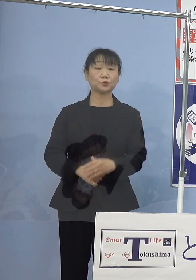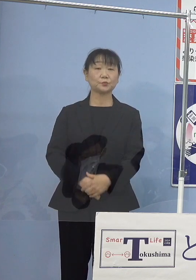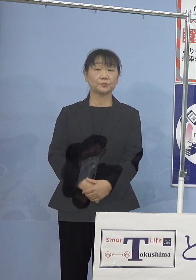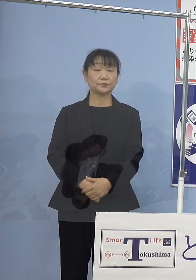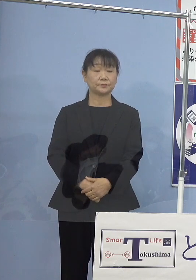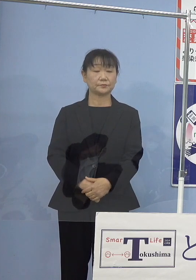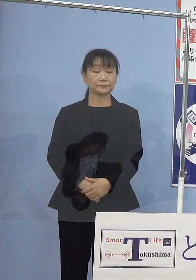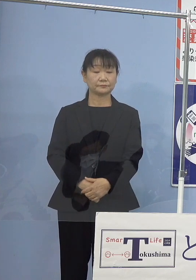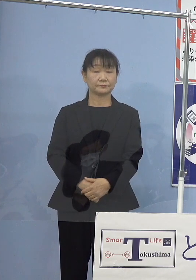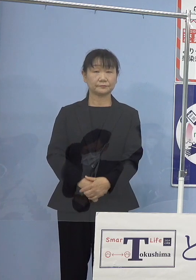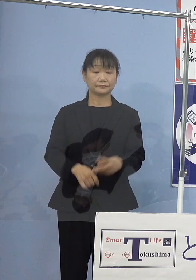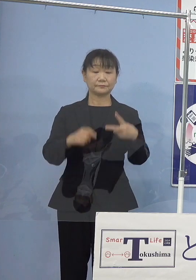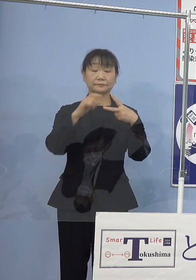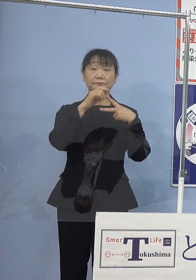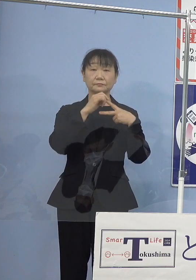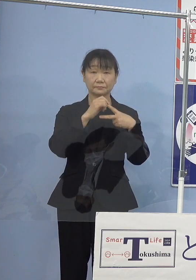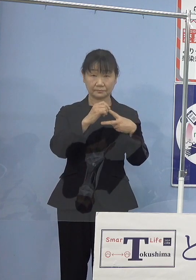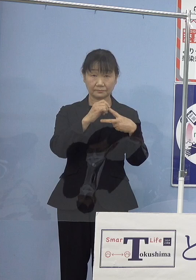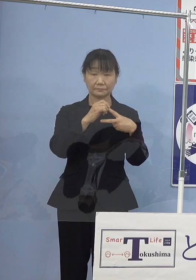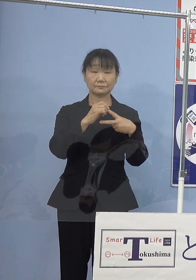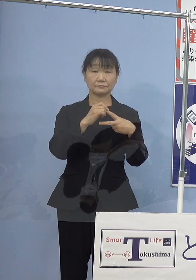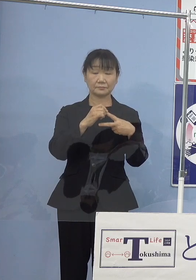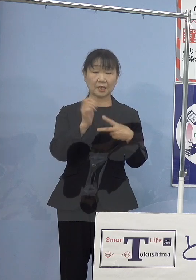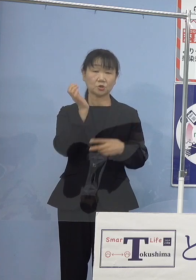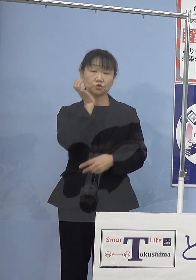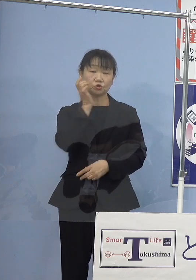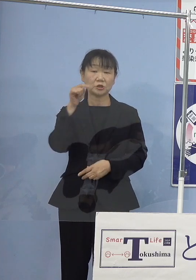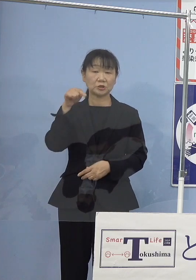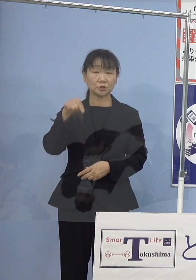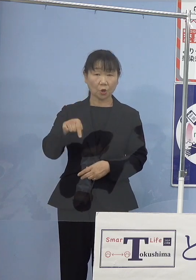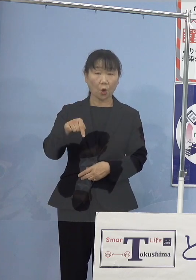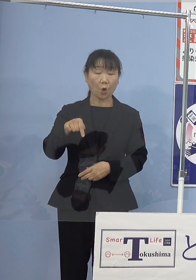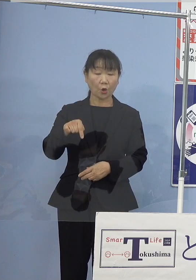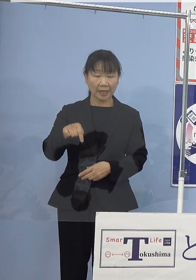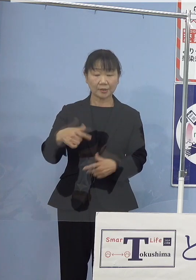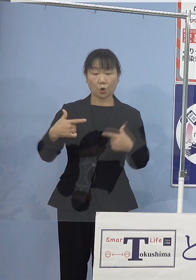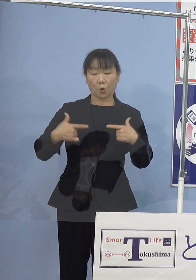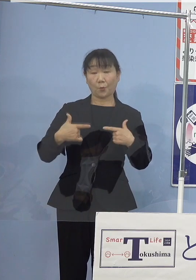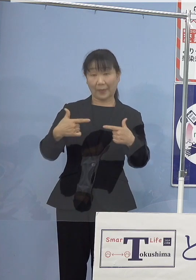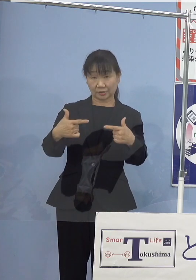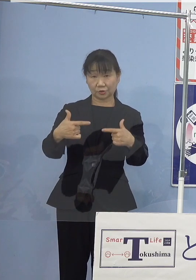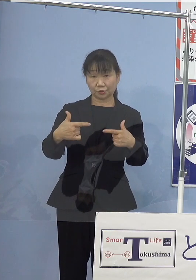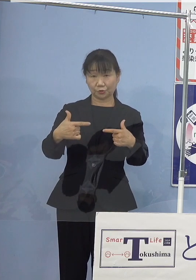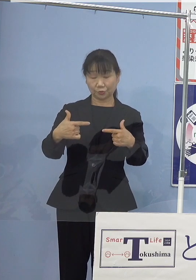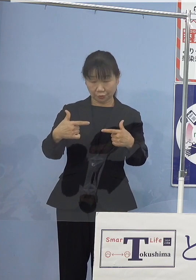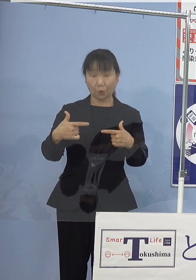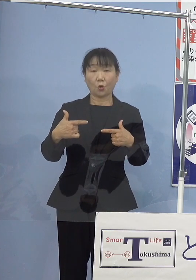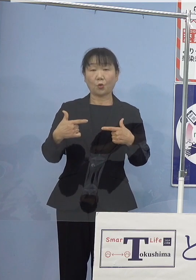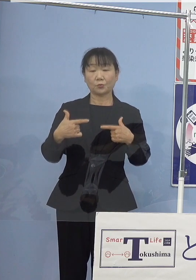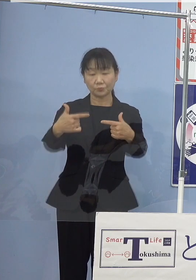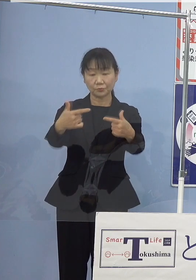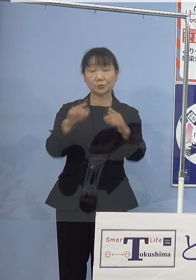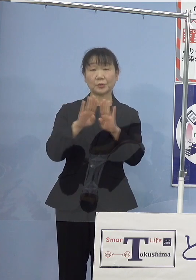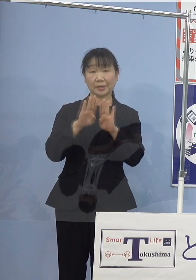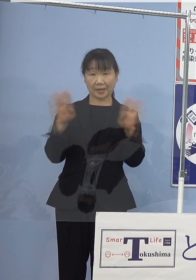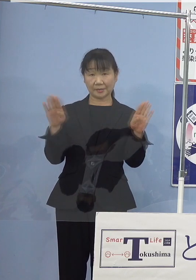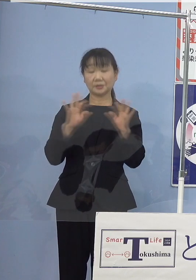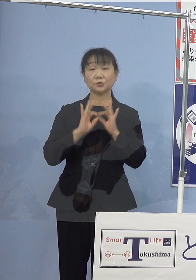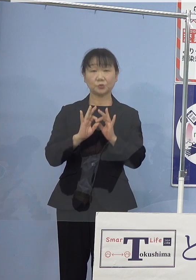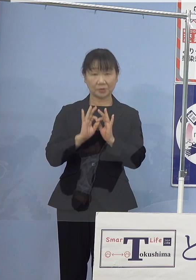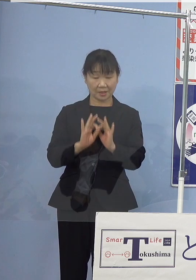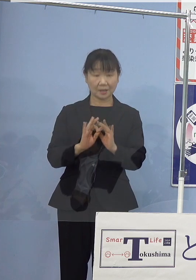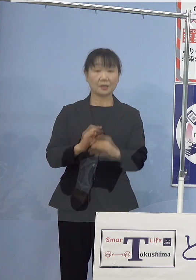まず一番目、水素（燃料電池）バスの 路線運行開始についてであります